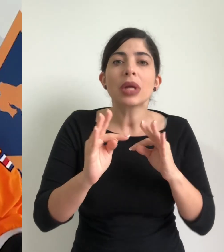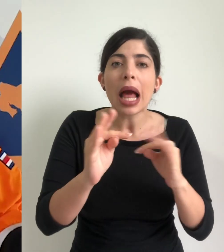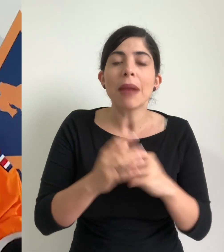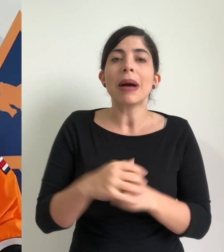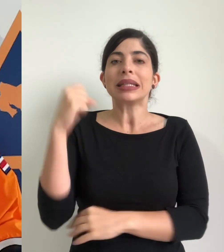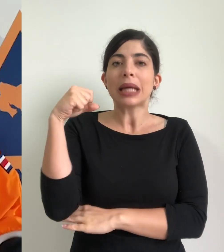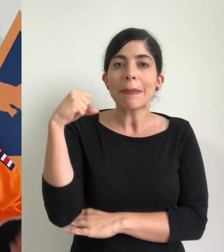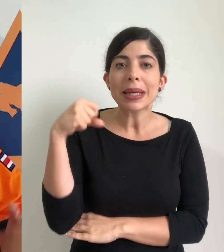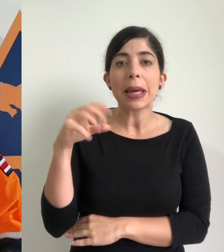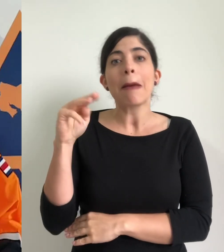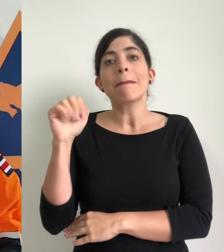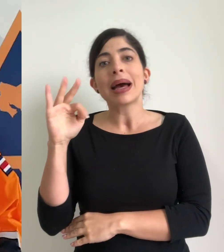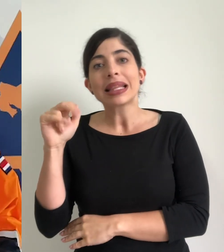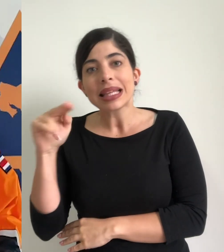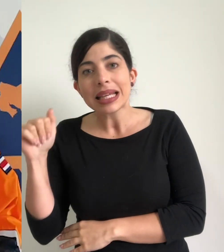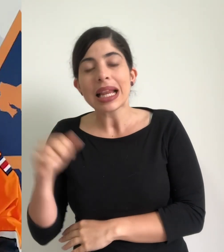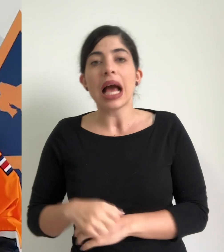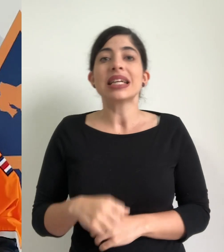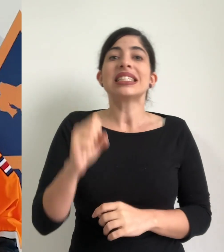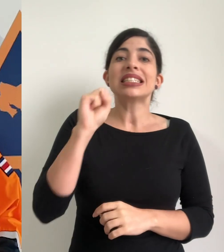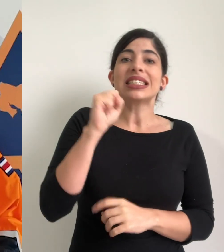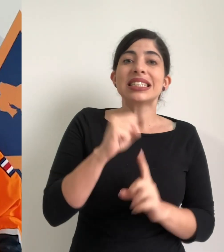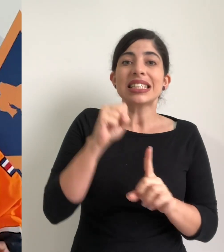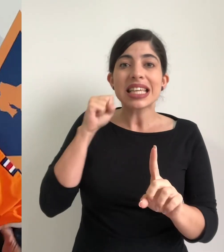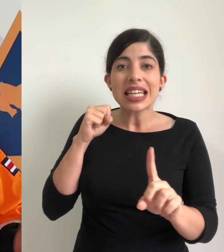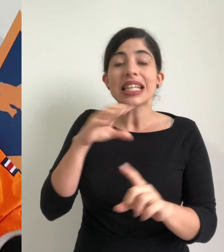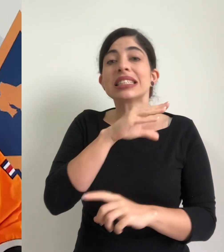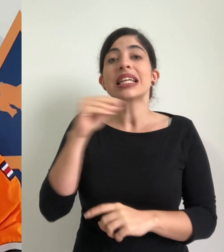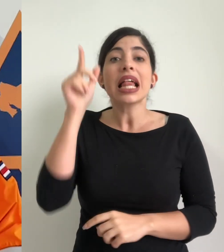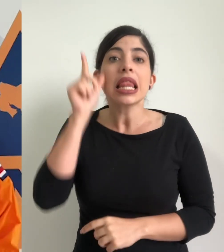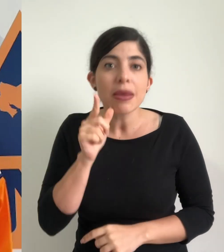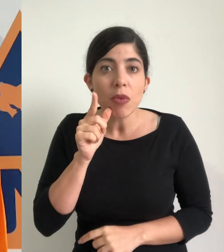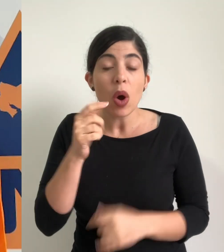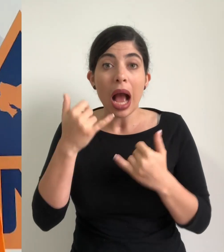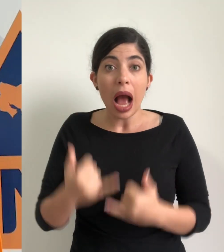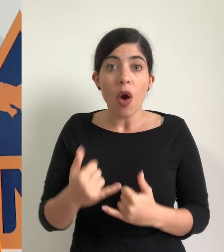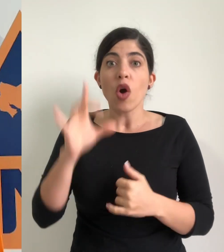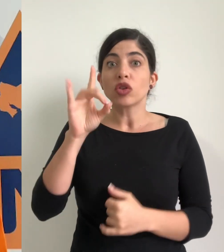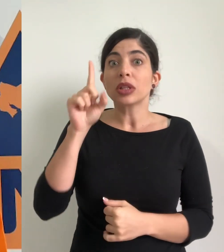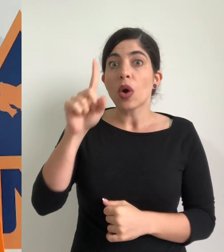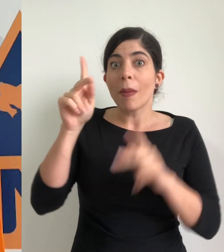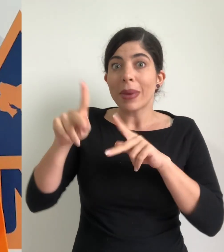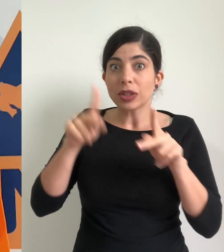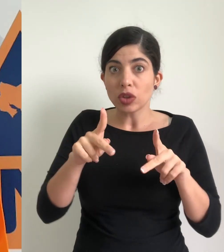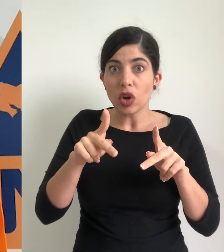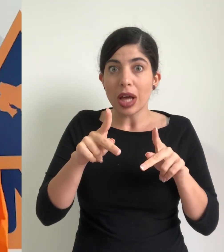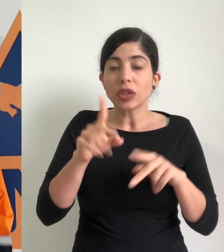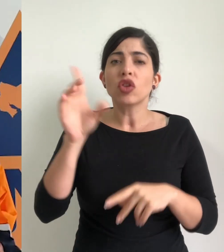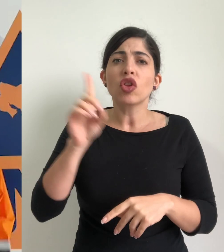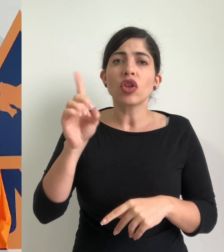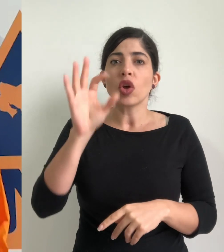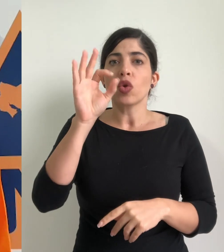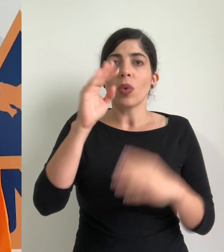de Sarapiquí, de Matina, Siquirres y de Limón tenemos 381 personas en nueve albergues dos en